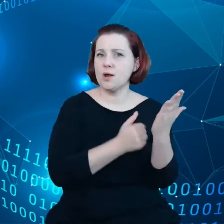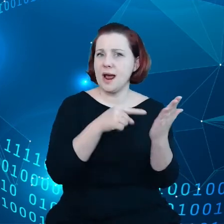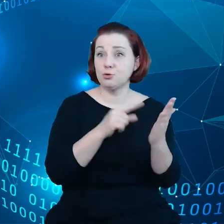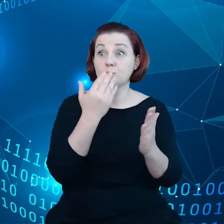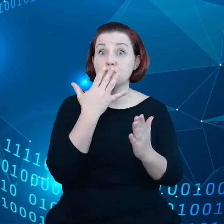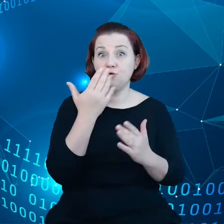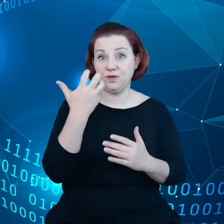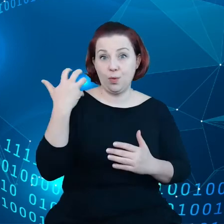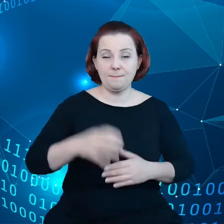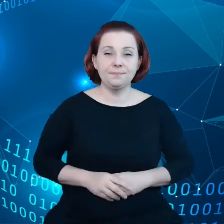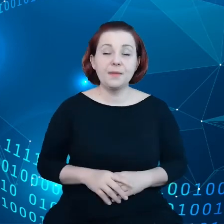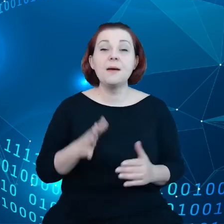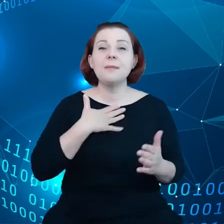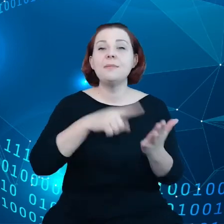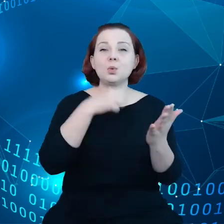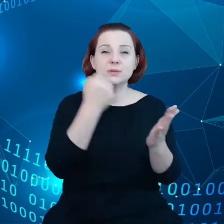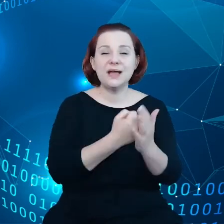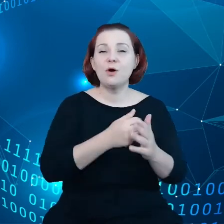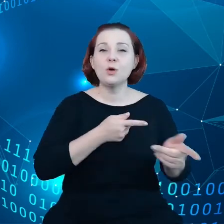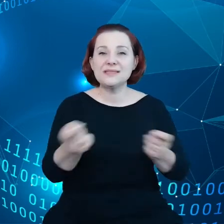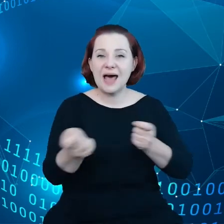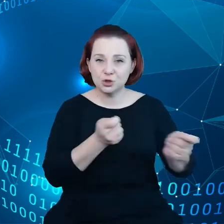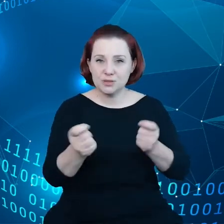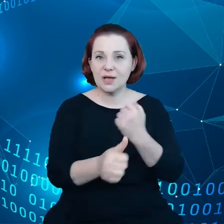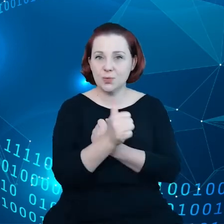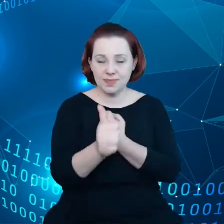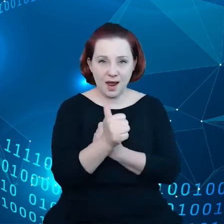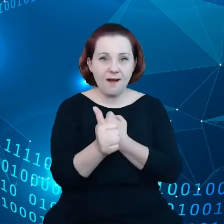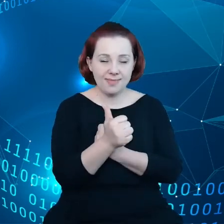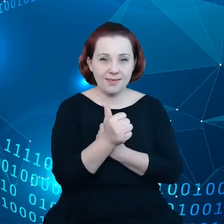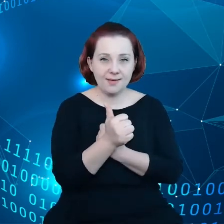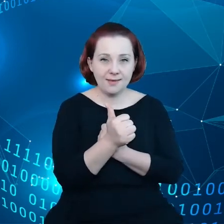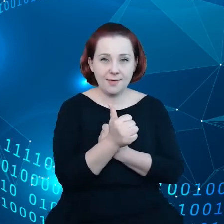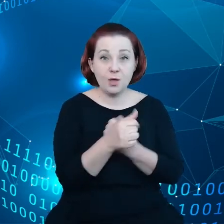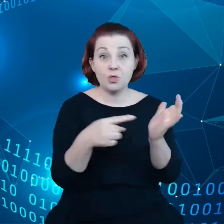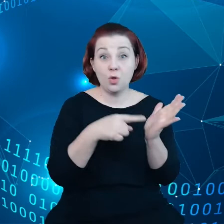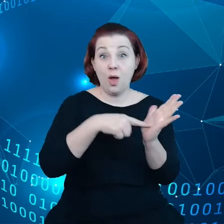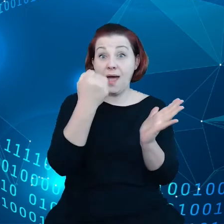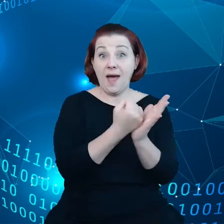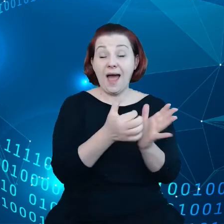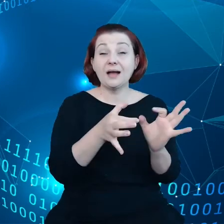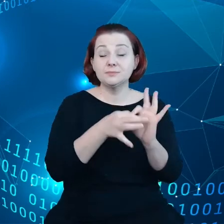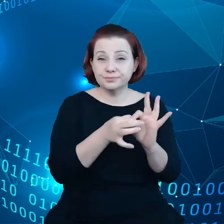Mamy ustawę o zarządzaniu danymi. Ten akt o zarządzanie danymi dotyczy